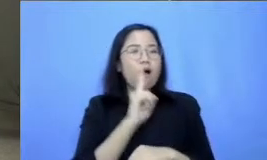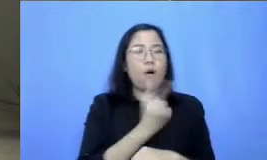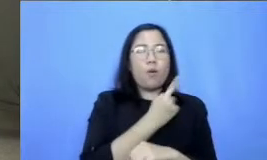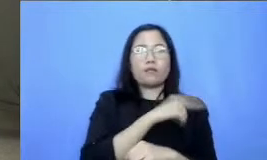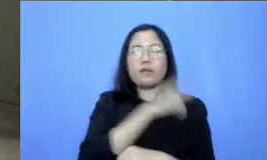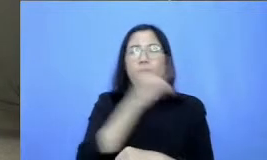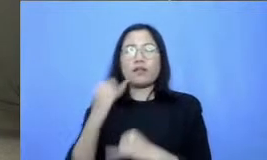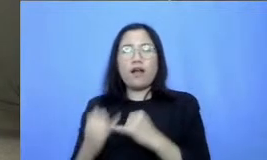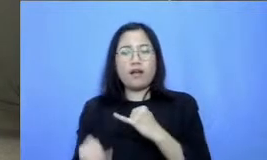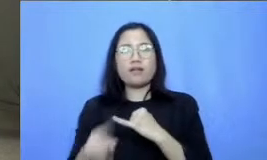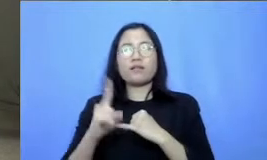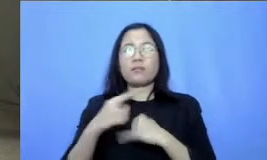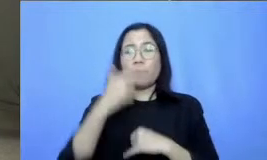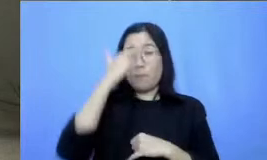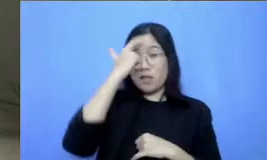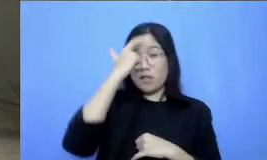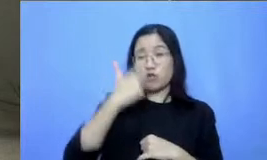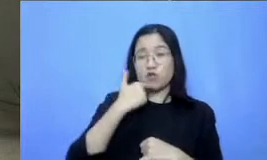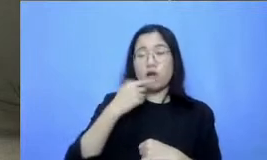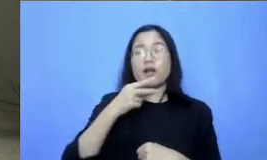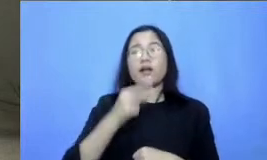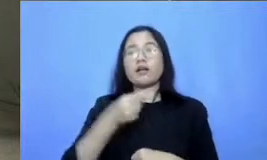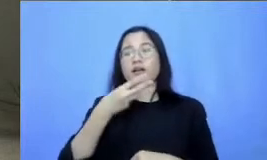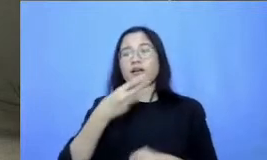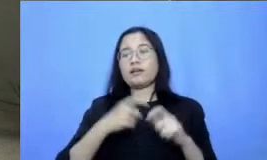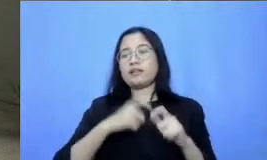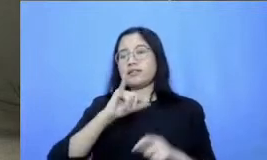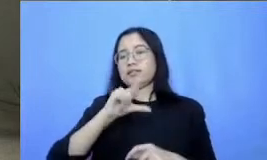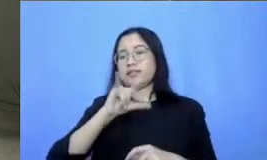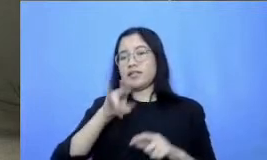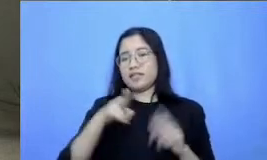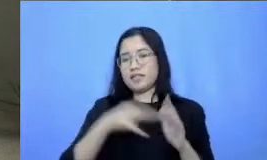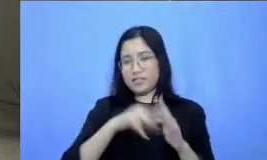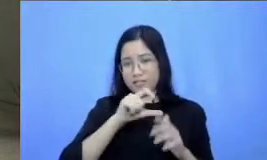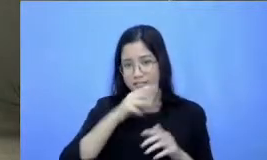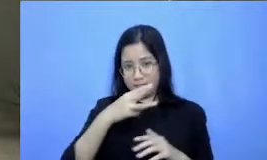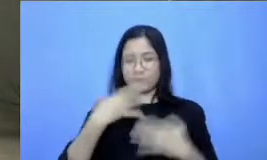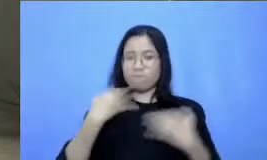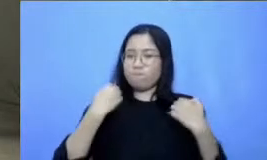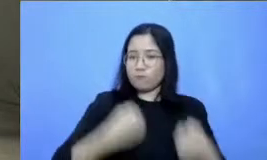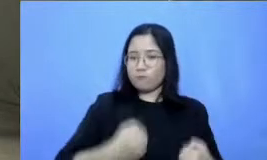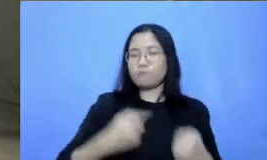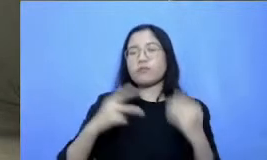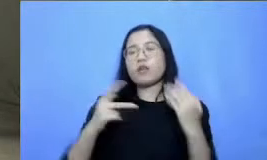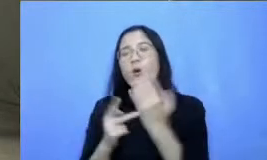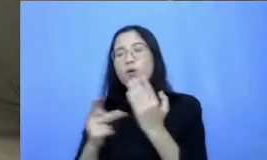dan teknologi kemudian ada bincang inspiratifnya kemudian juga ada tadi video tip snya untuk bapak